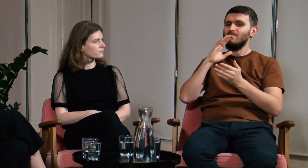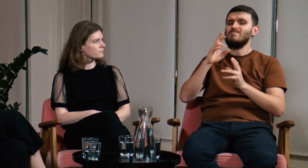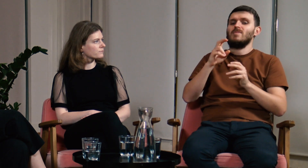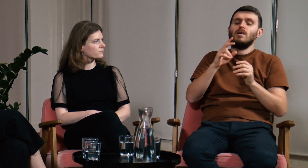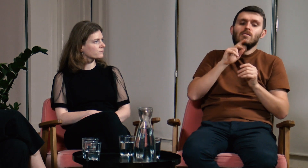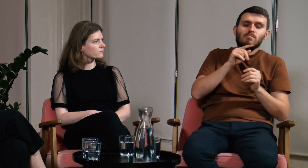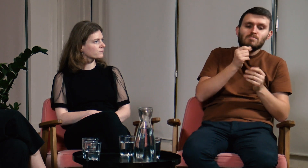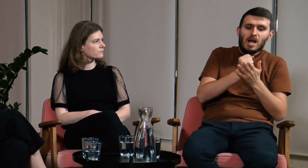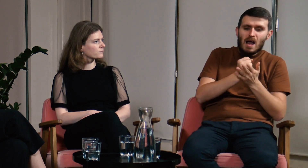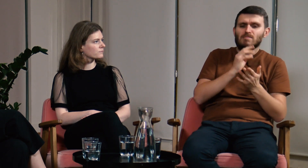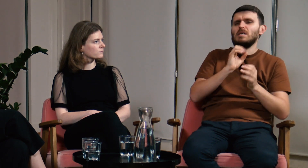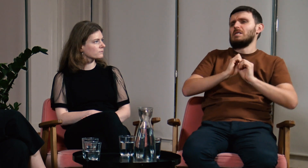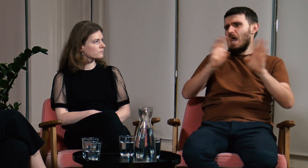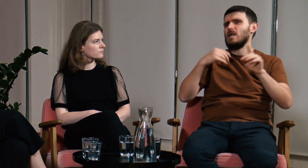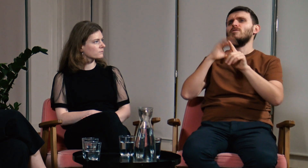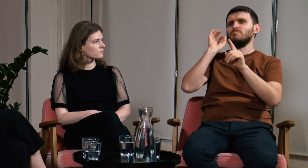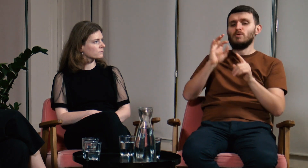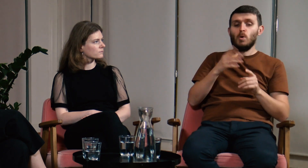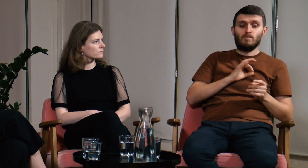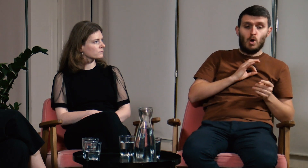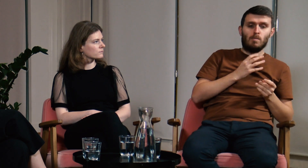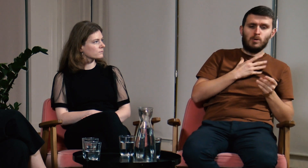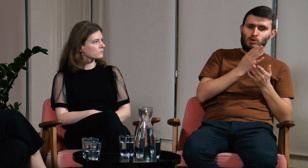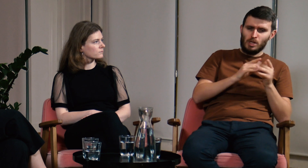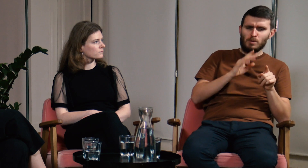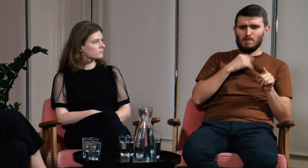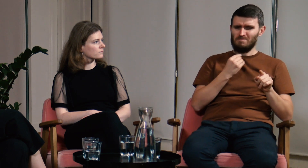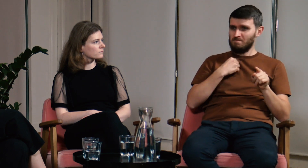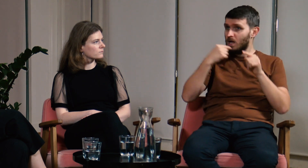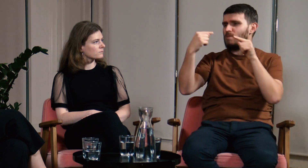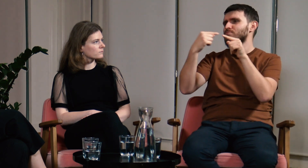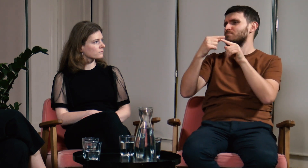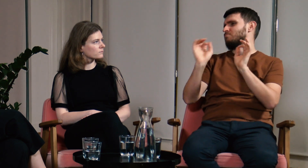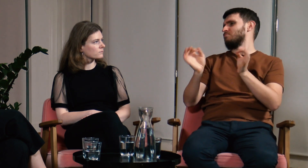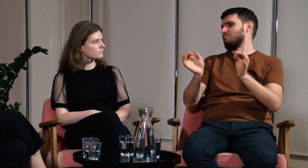Część zjawisk, które sam zauważałem pokrywała się z tymi opowiadanymi na wykładach,